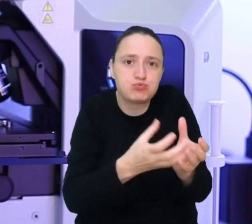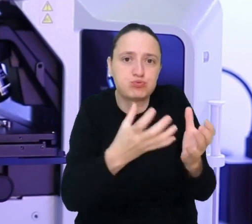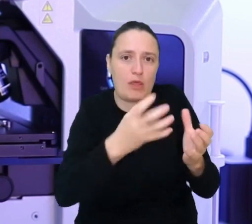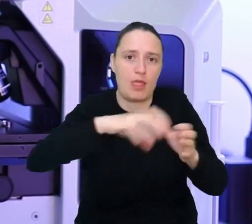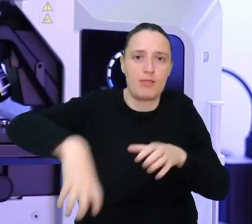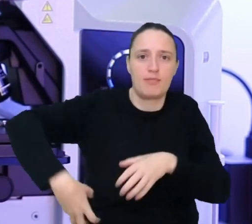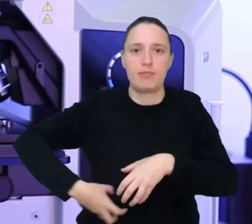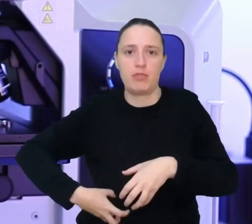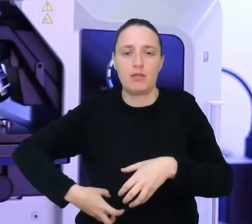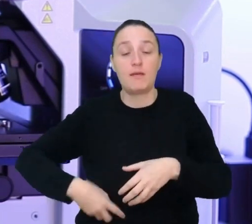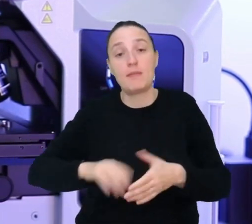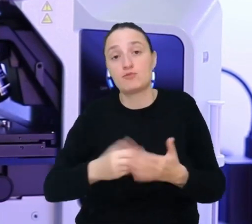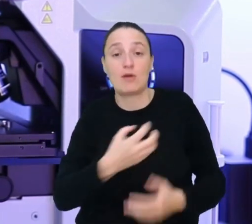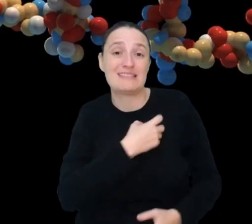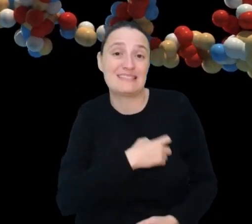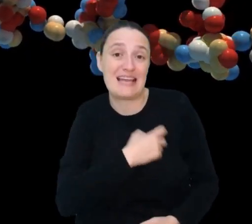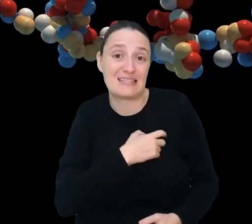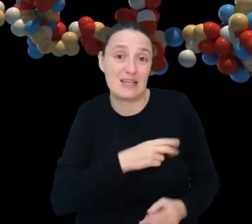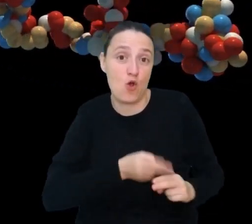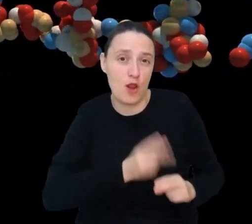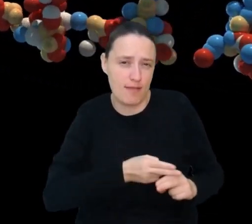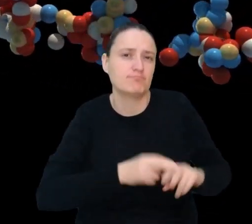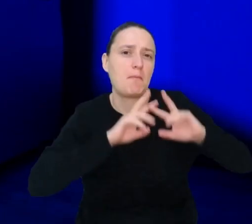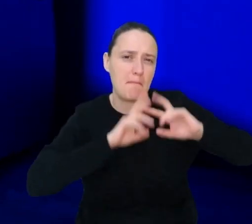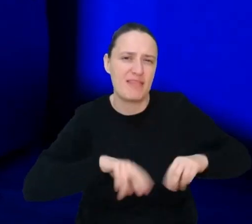Jeśli Twój klient ma chore serce, dokładnie przebadasz jego geny,